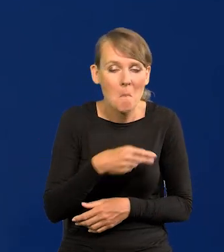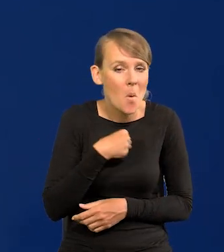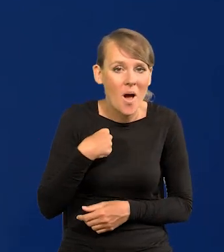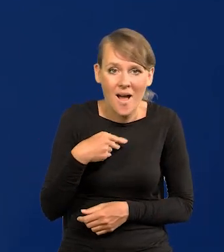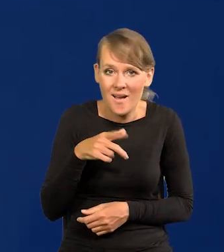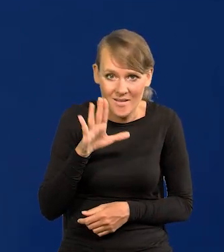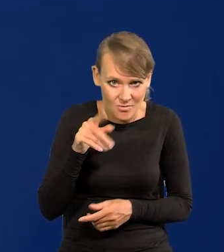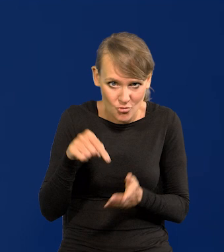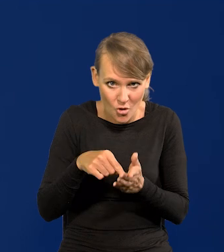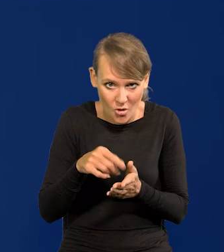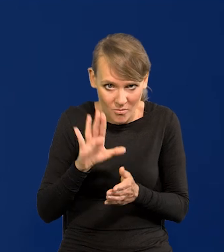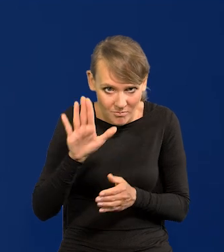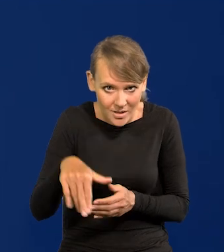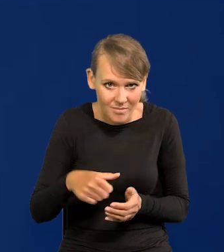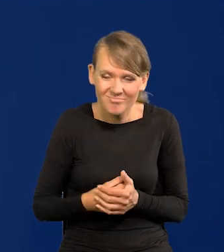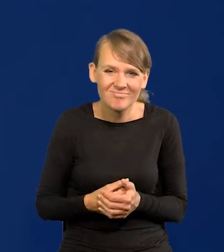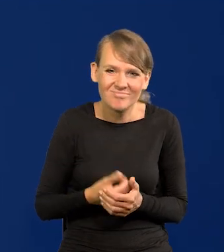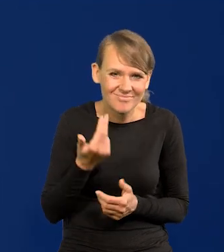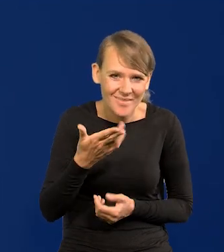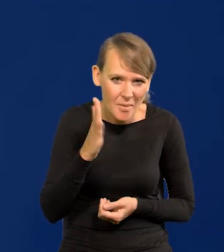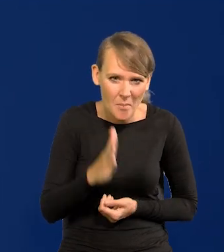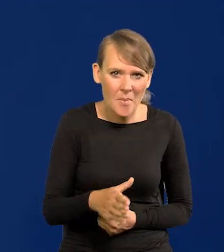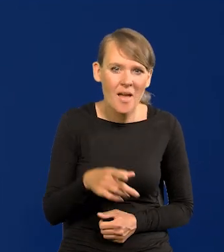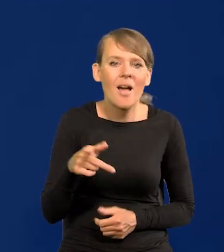Bo mają swoją niepodległość ponownie od niedawna.